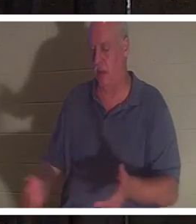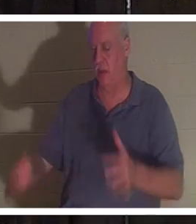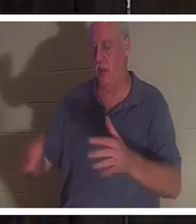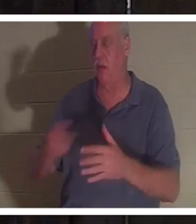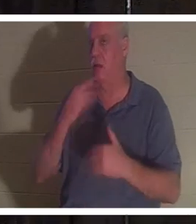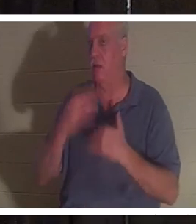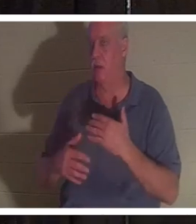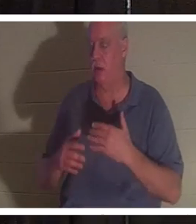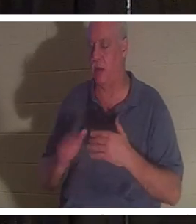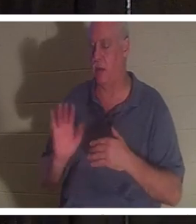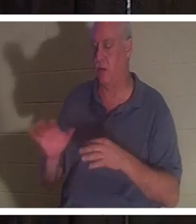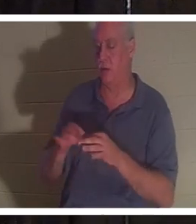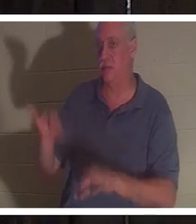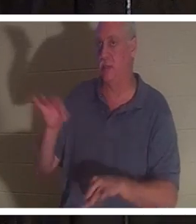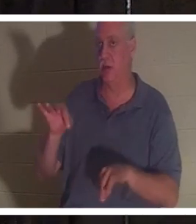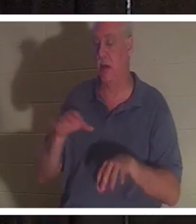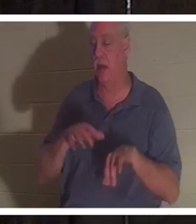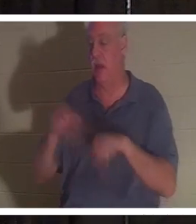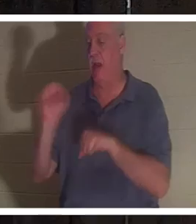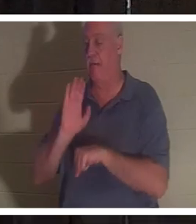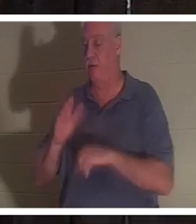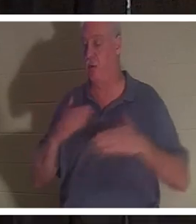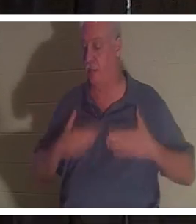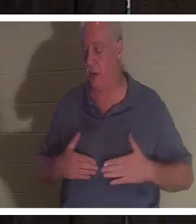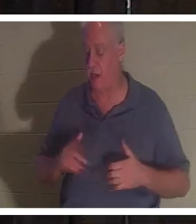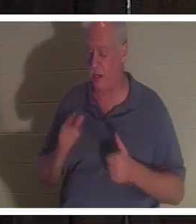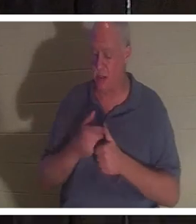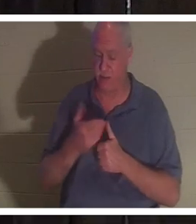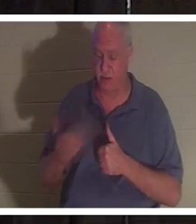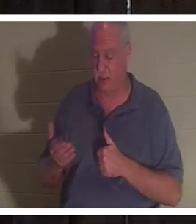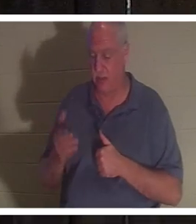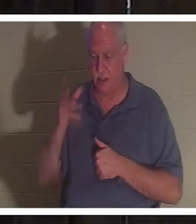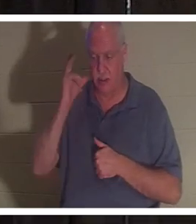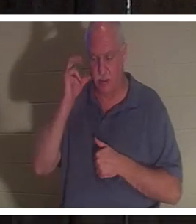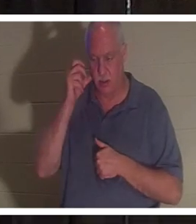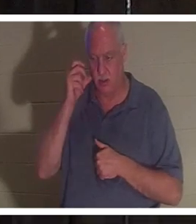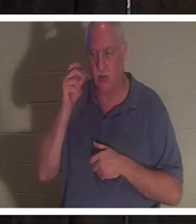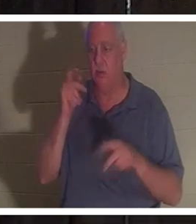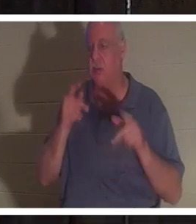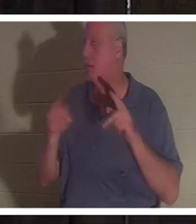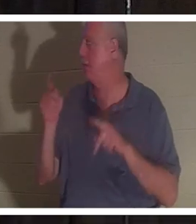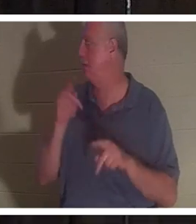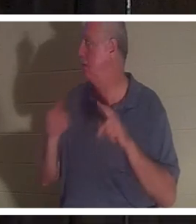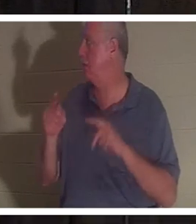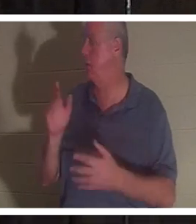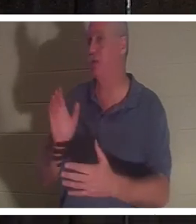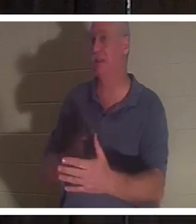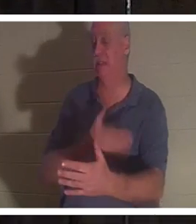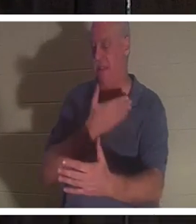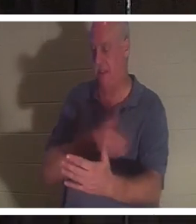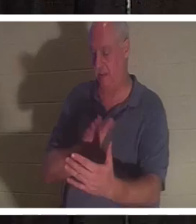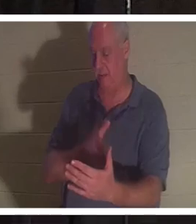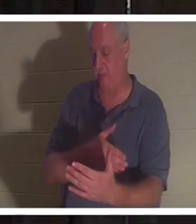ее тело. Она сказала, что первое, что она услышала, это пение людей. Она увидела друзей и